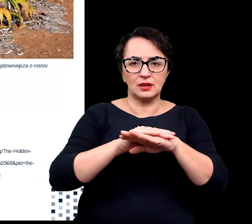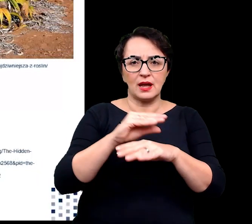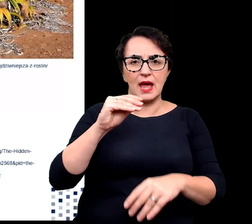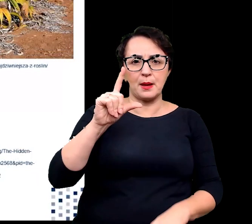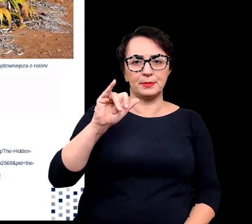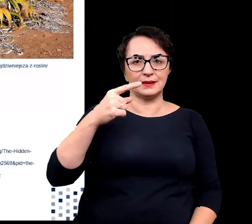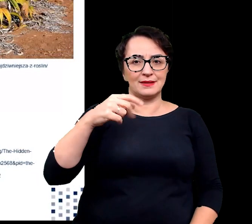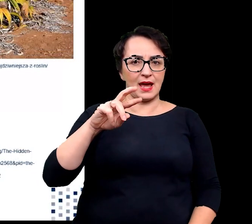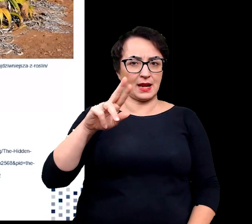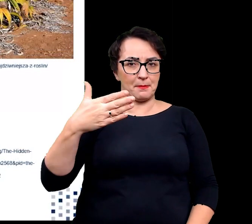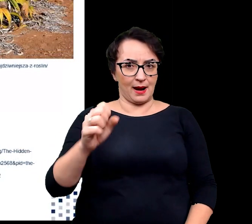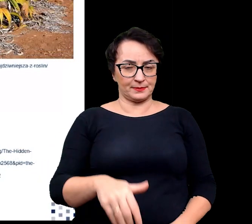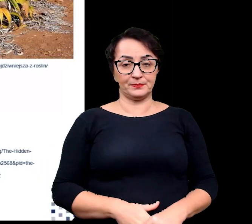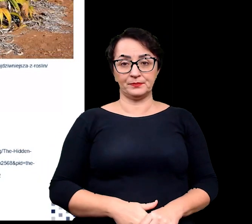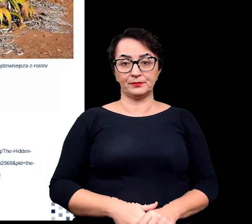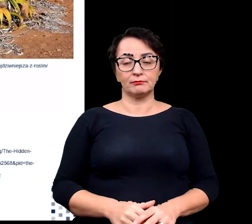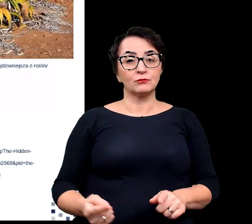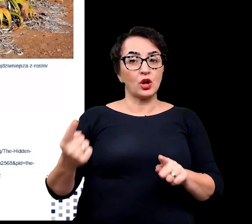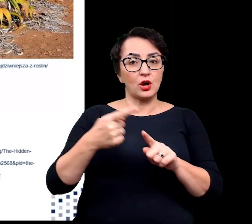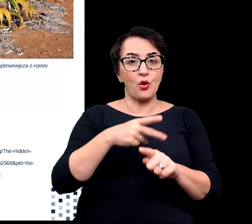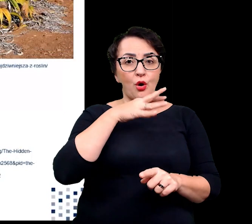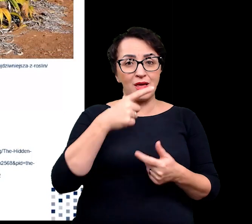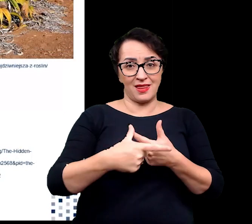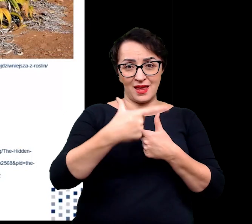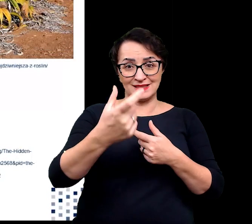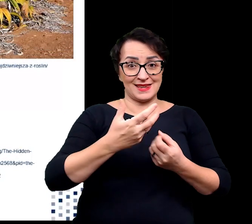Dodatkowo jasne kolory liści odbijające światło